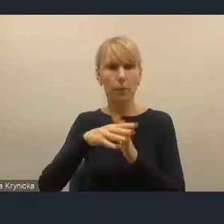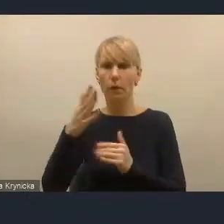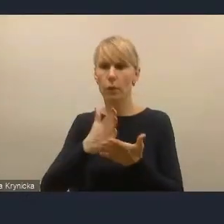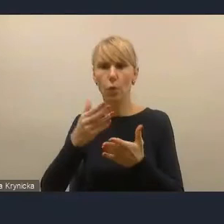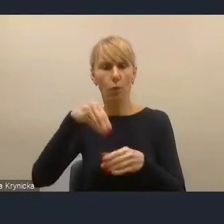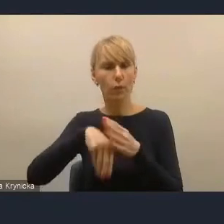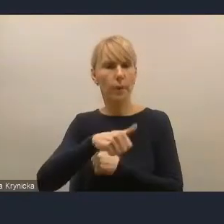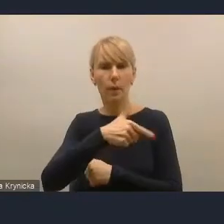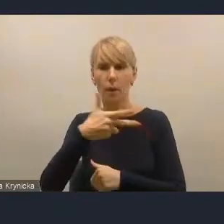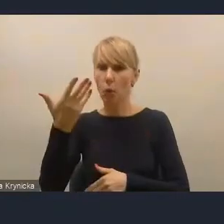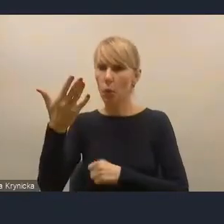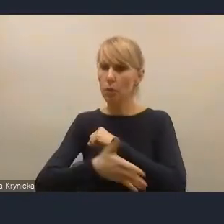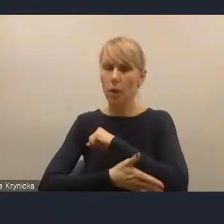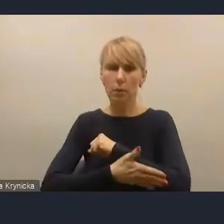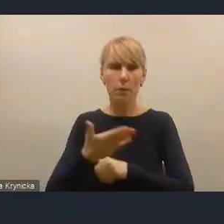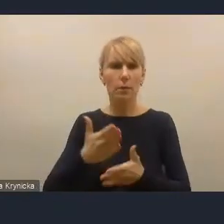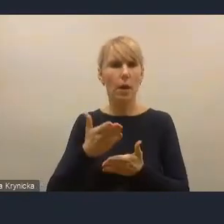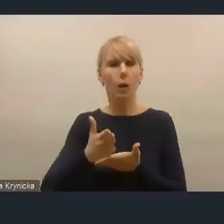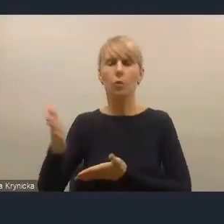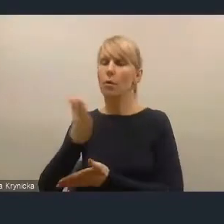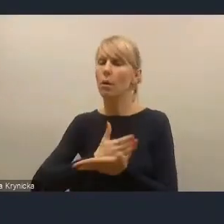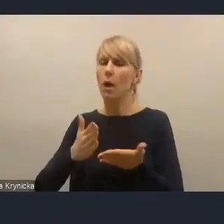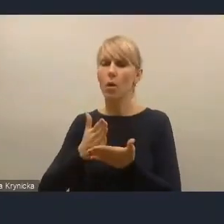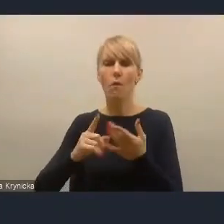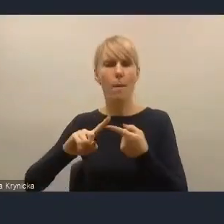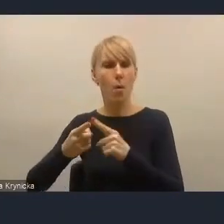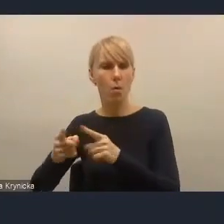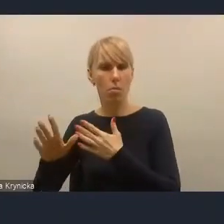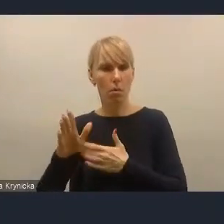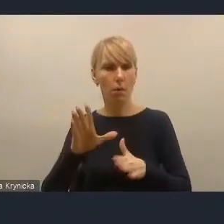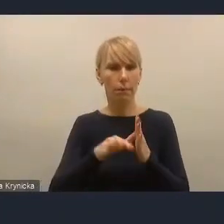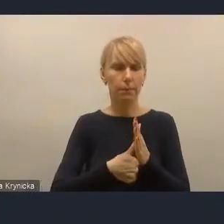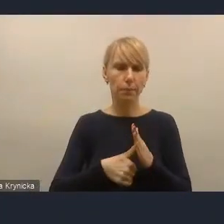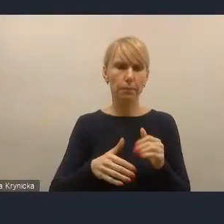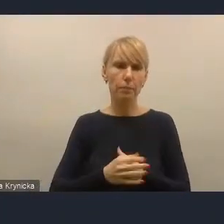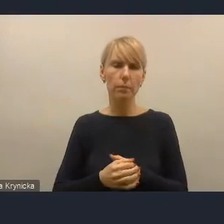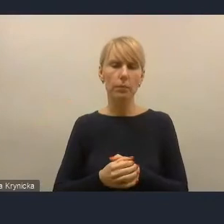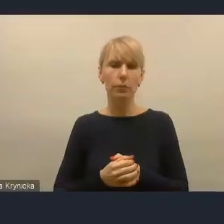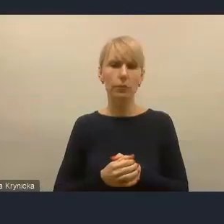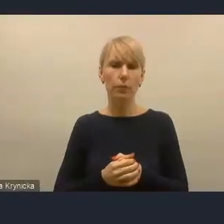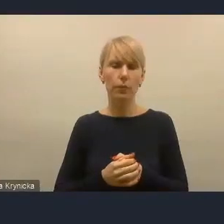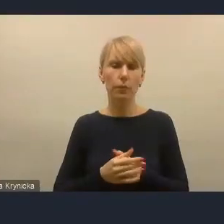jakimi się ma kierować Krajowa Polityka Miejska i rozumiem też to, że jest to krajowa polityka